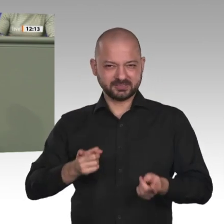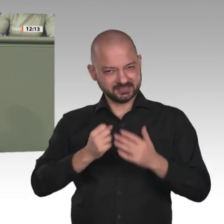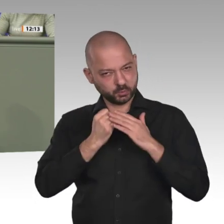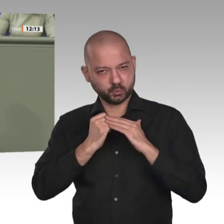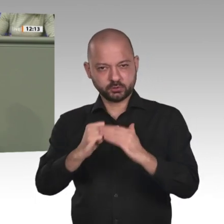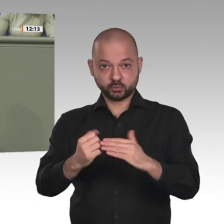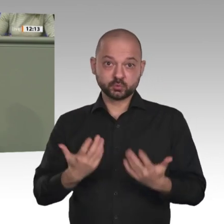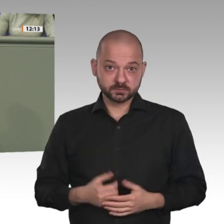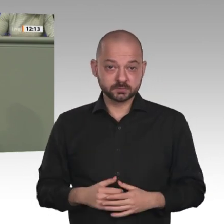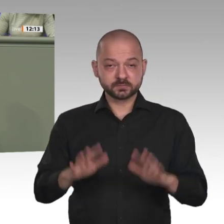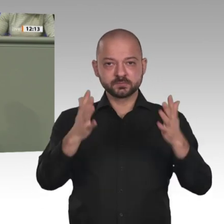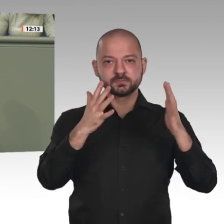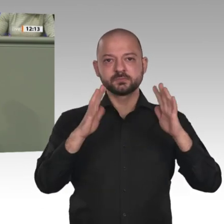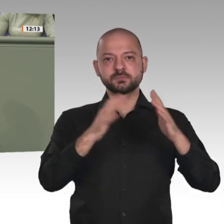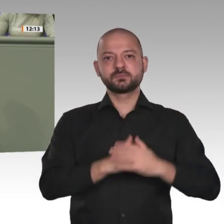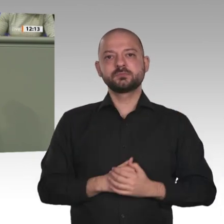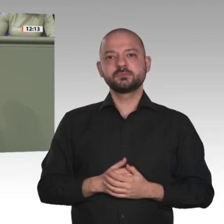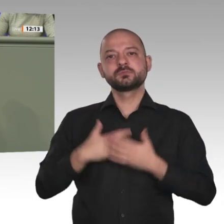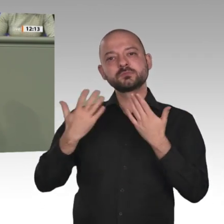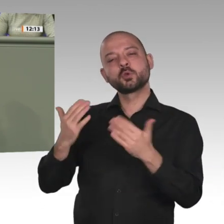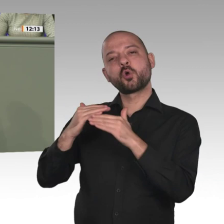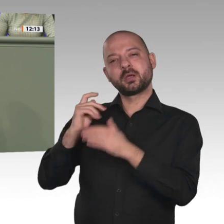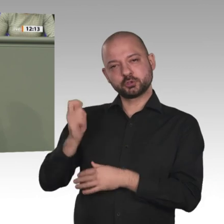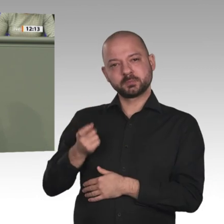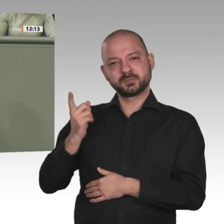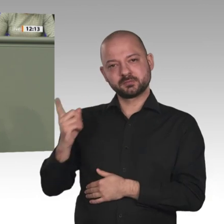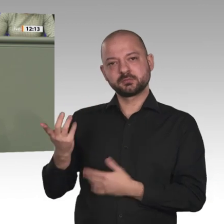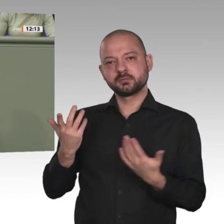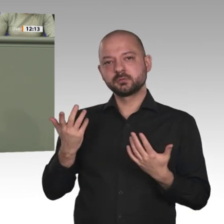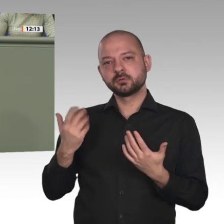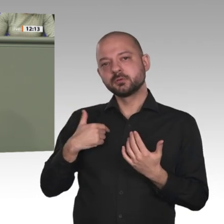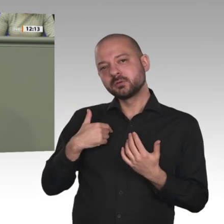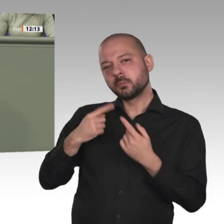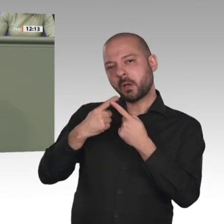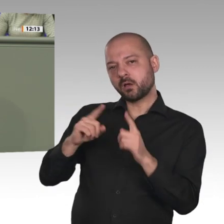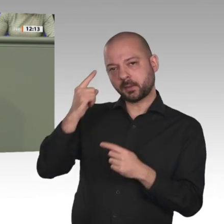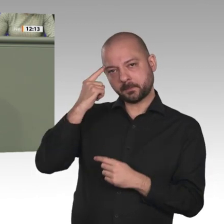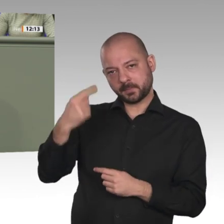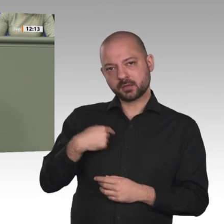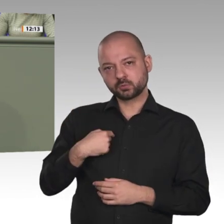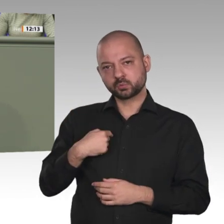versehen sollten: Wir helfen euch nur, wenn Ich glaube, dass jetzt die Zeit ist, dass